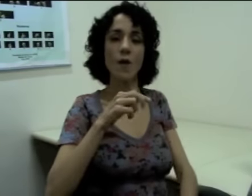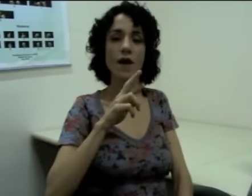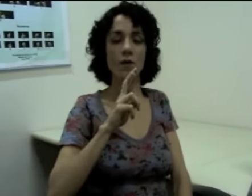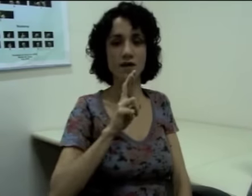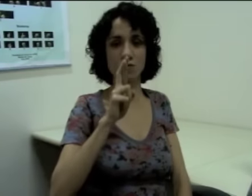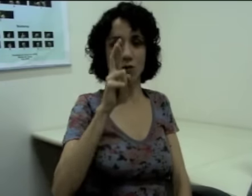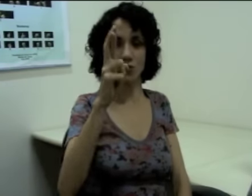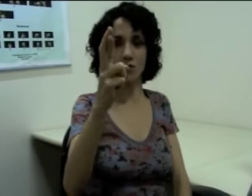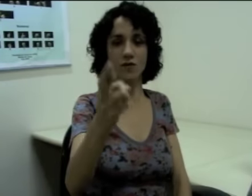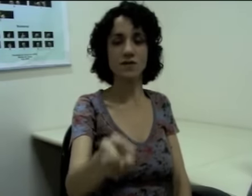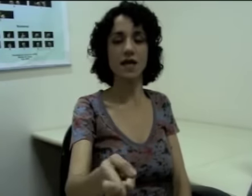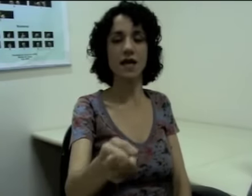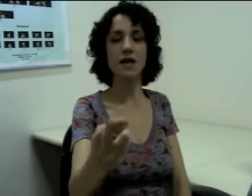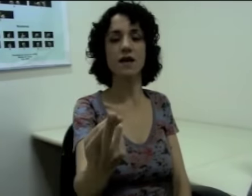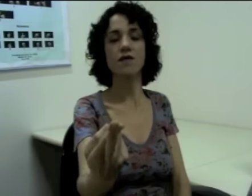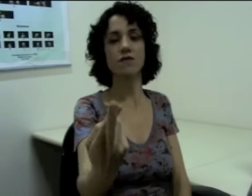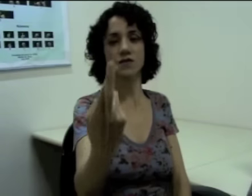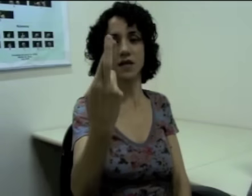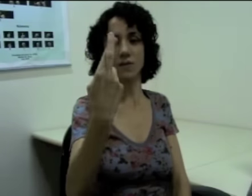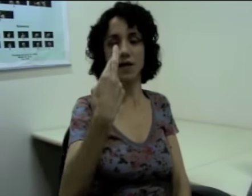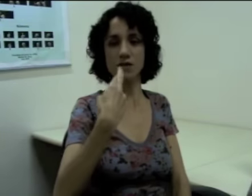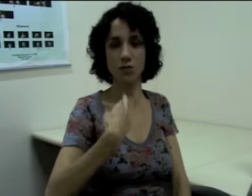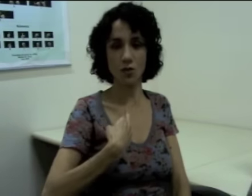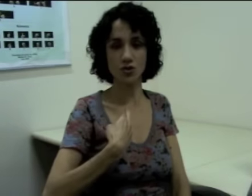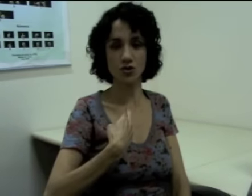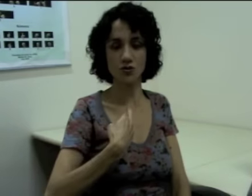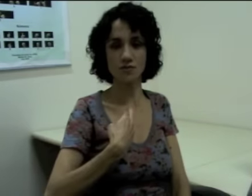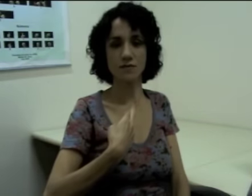Ou “eu respondo a você”, “você me responde” (sinalização)